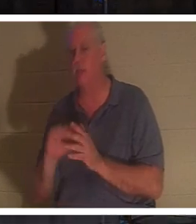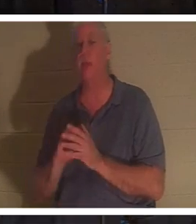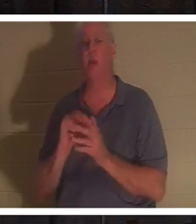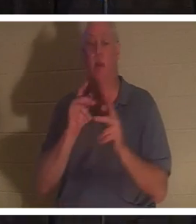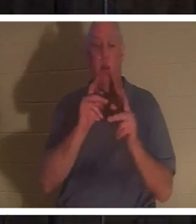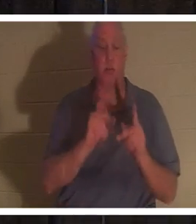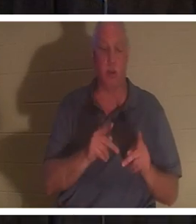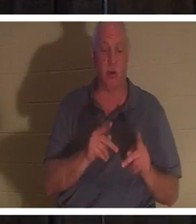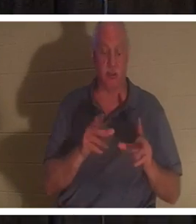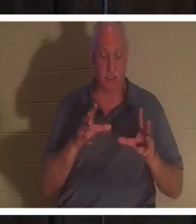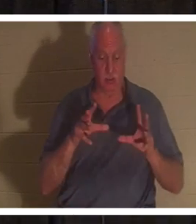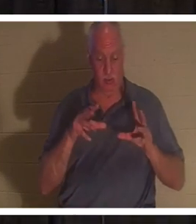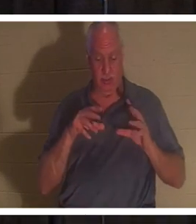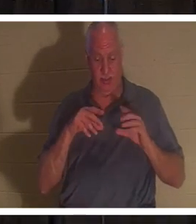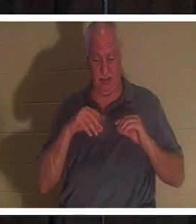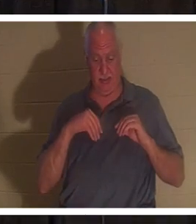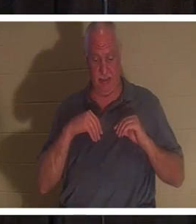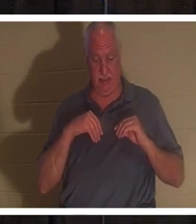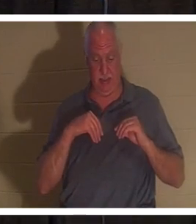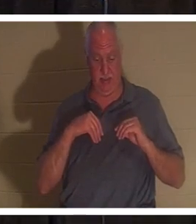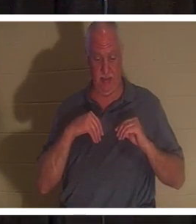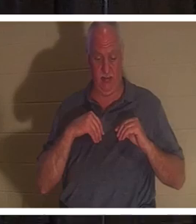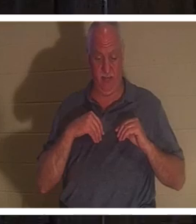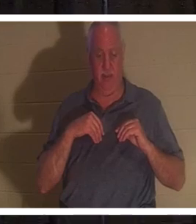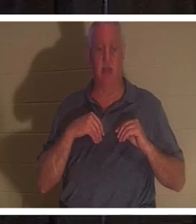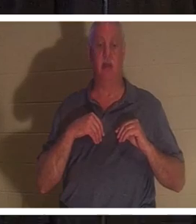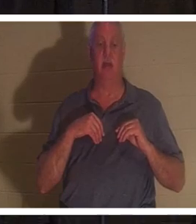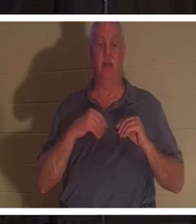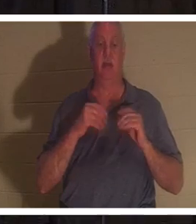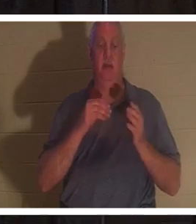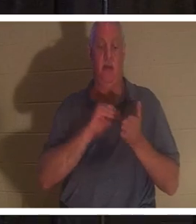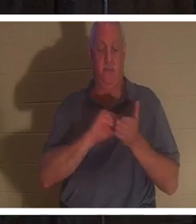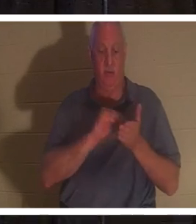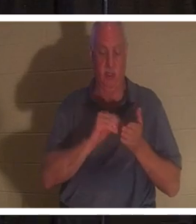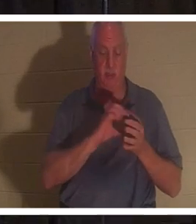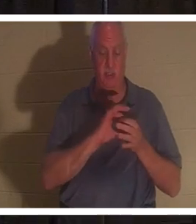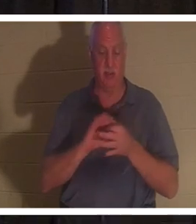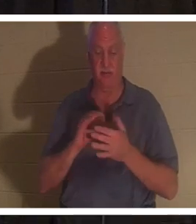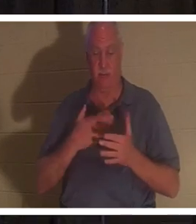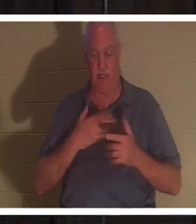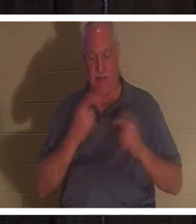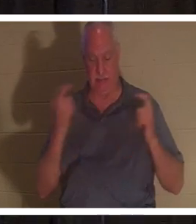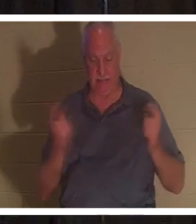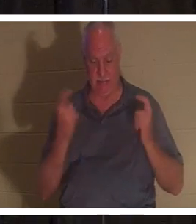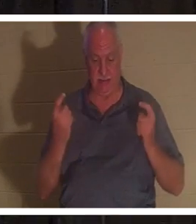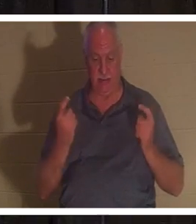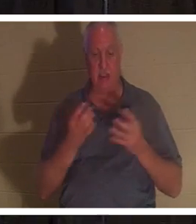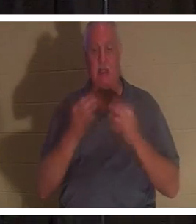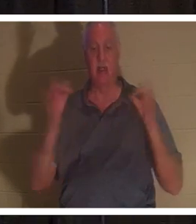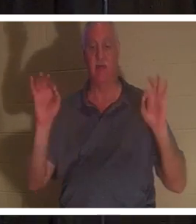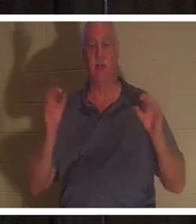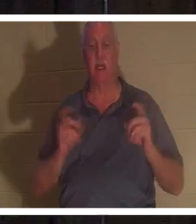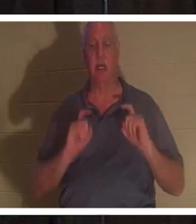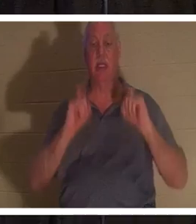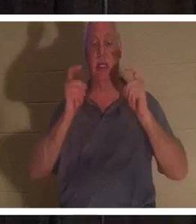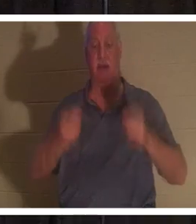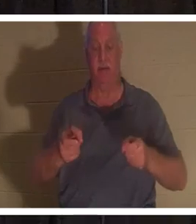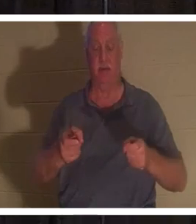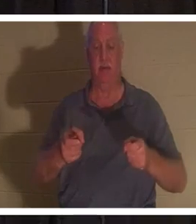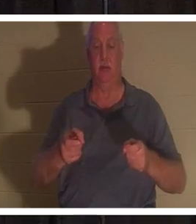a reçu le pardon de ses péchés qui lui est offert gratuitement en cadeau par le Seigneur